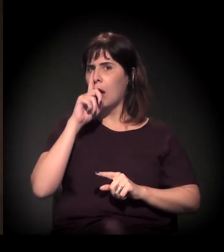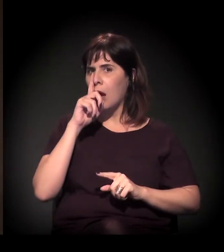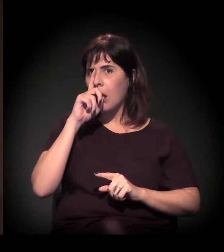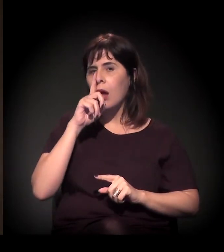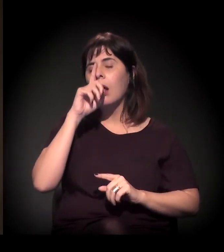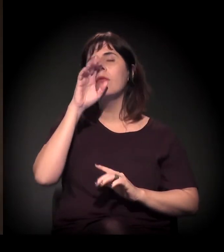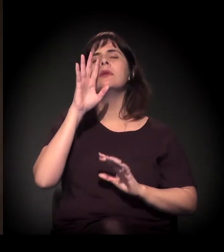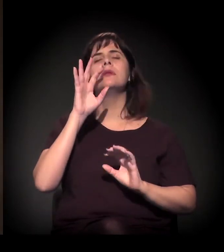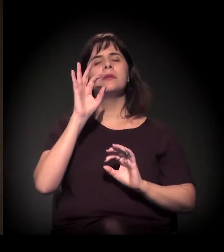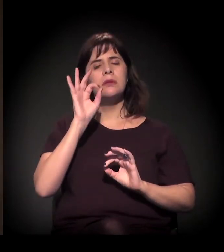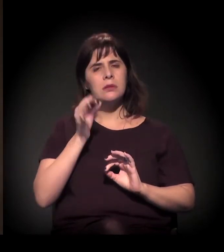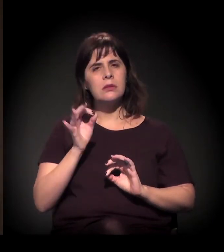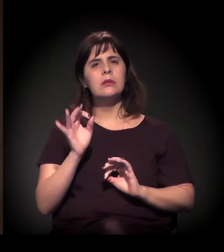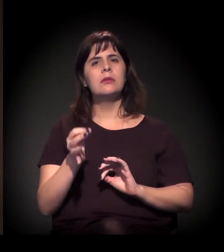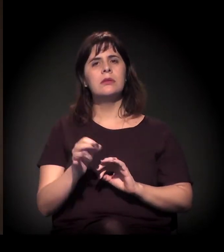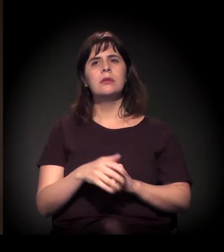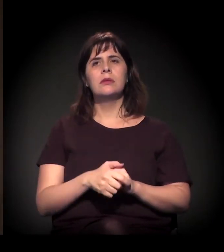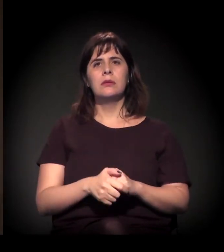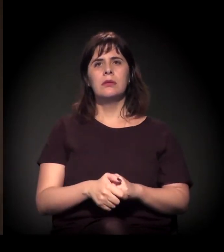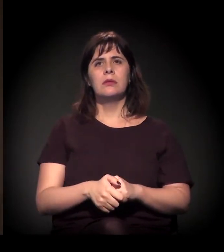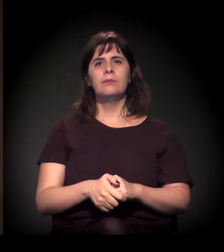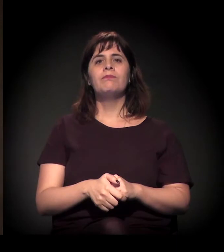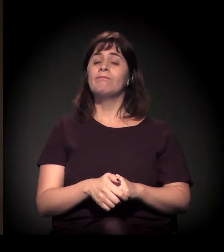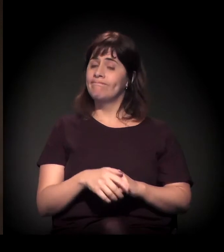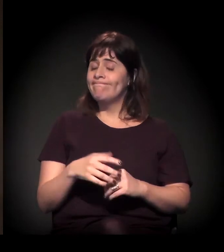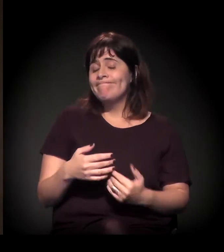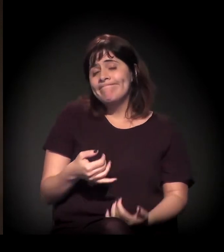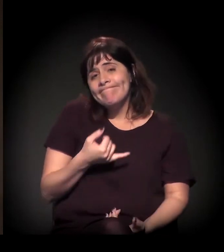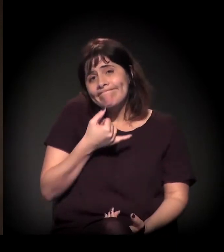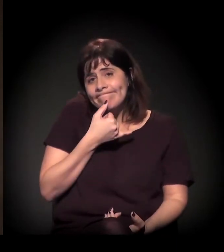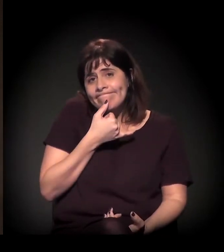E há, infelizmente, na nossa cidade